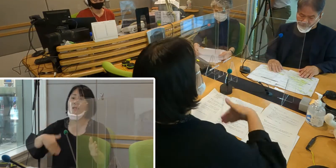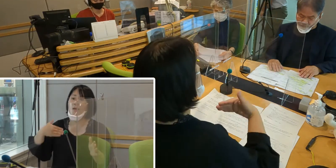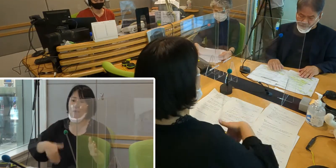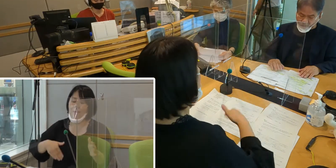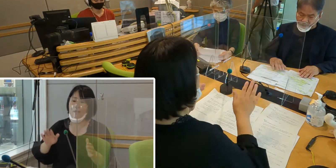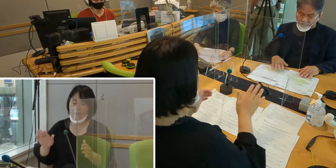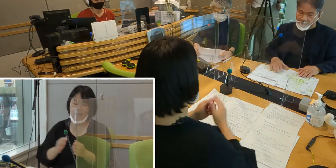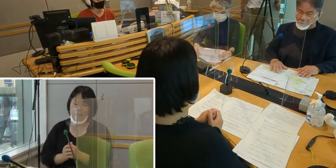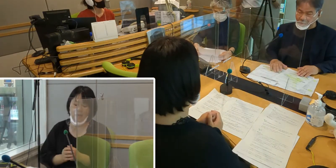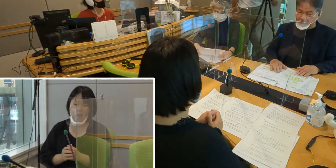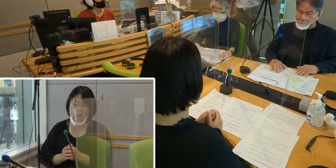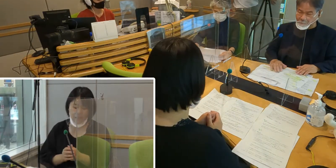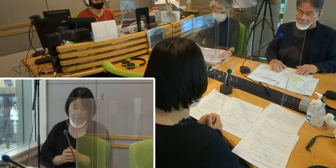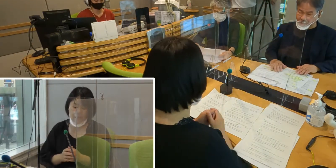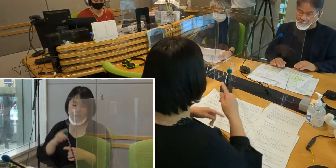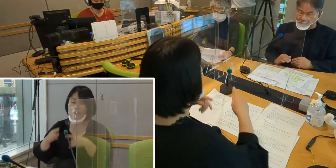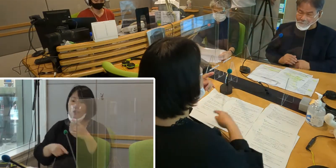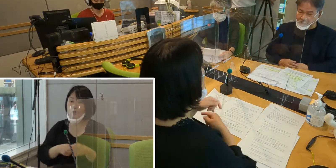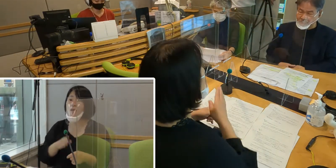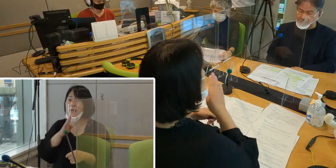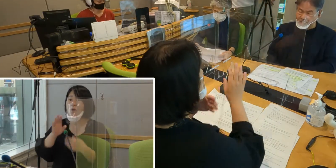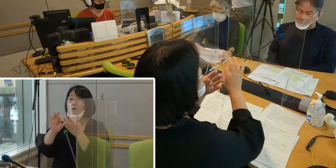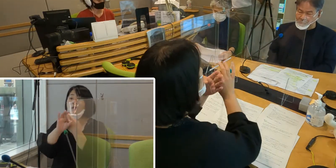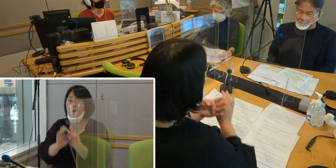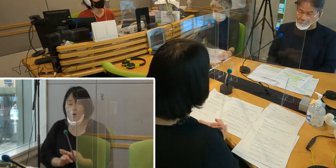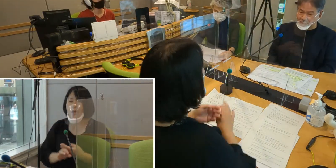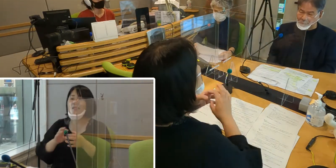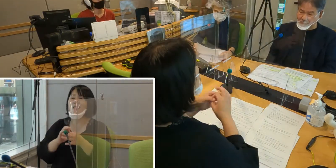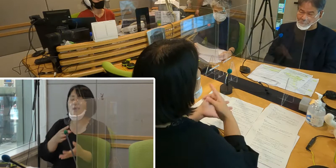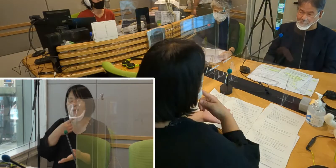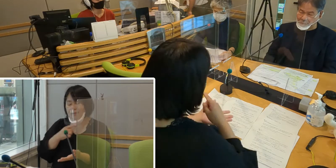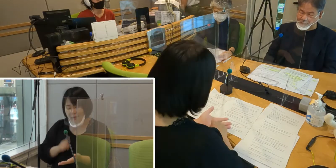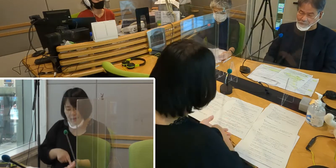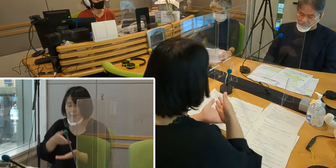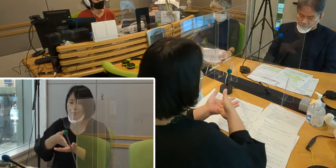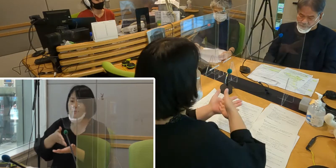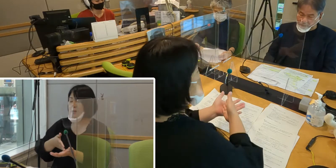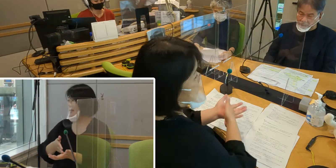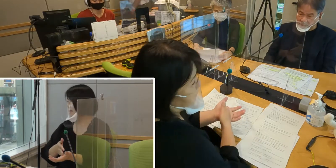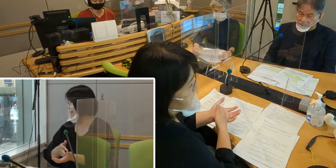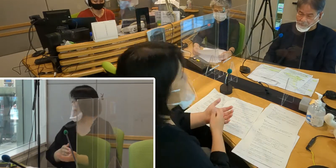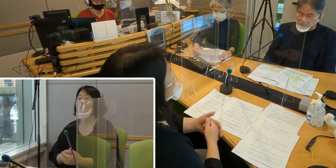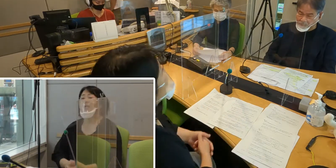それでは手話言語条例について 簡単にご説明いたします。